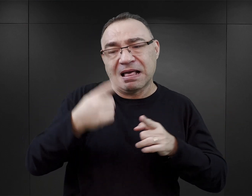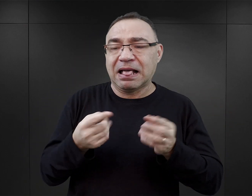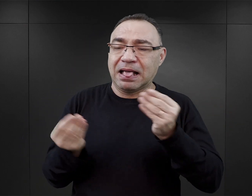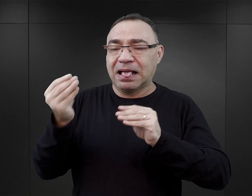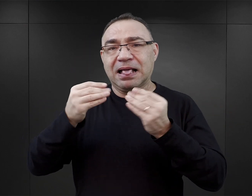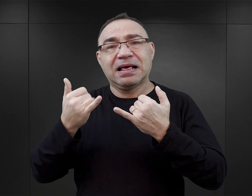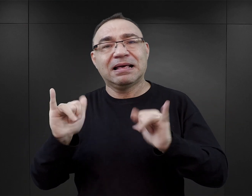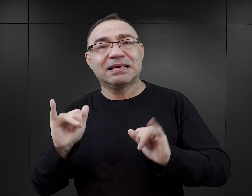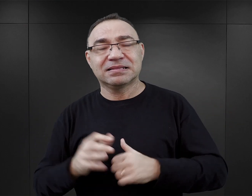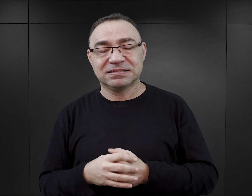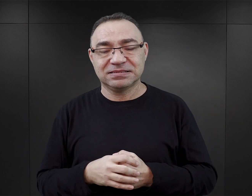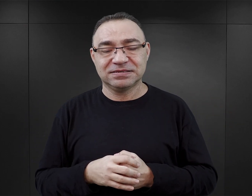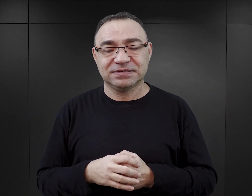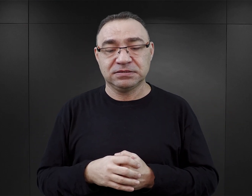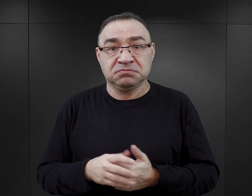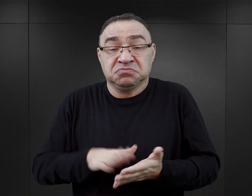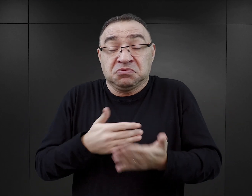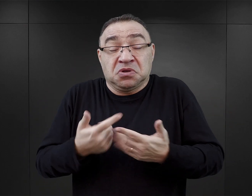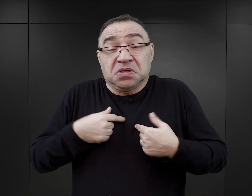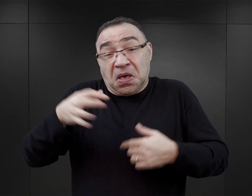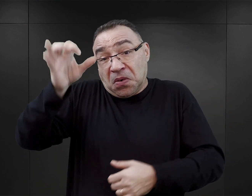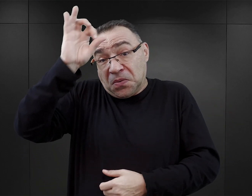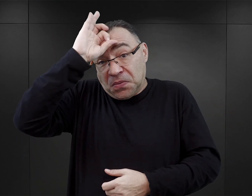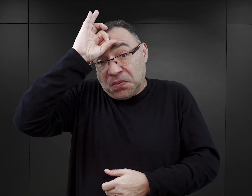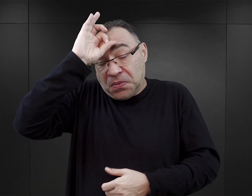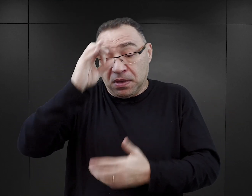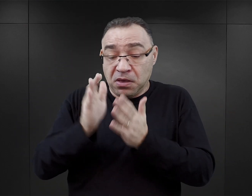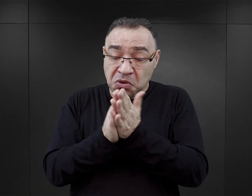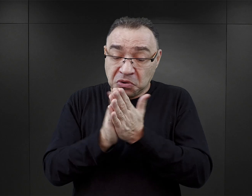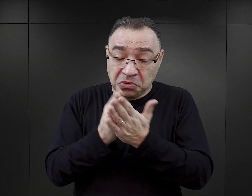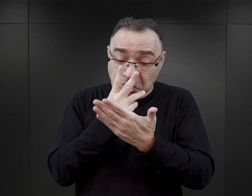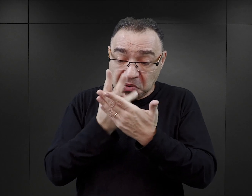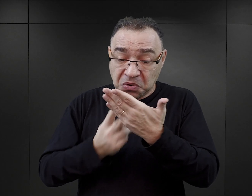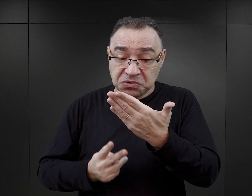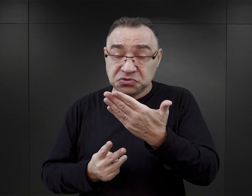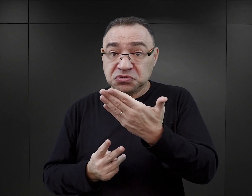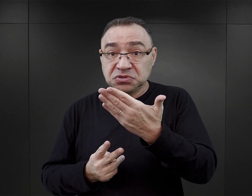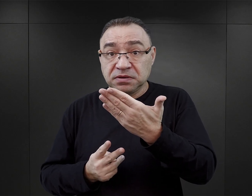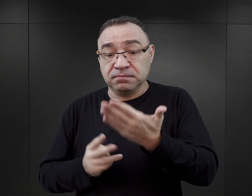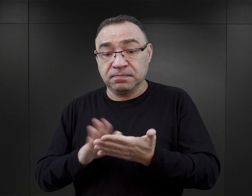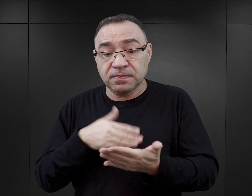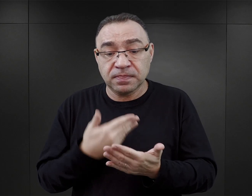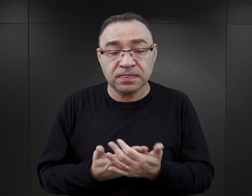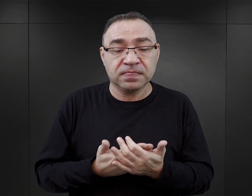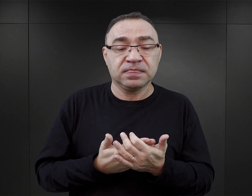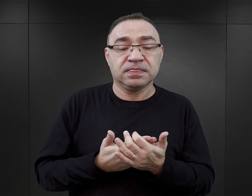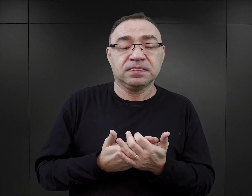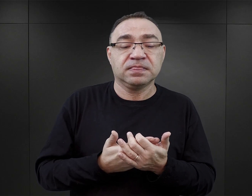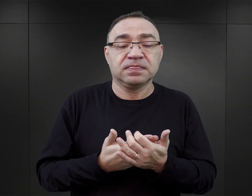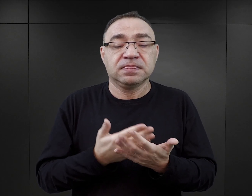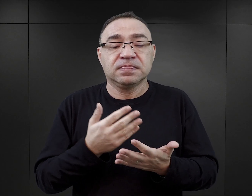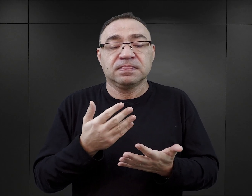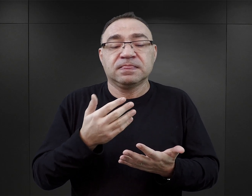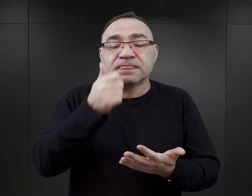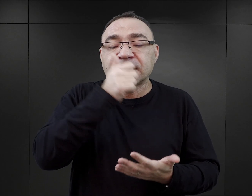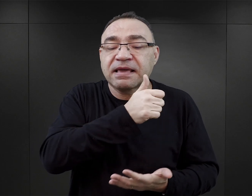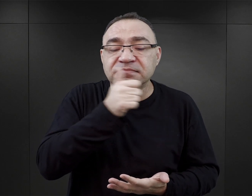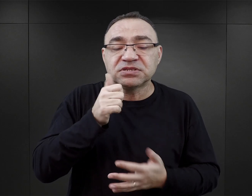W związku z czym niedoświadczony czytelnik, który weźmie do rąk książkę, chociażby „Tatuażysta z Auschwitz”, czy też „Tajemnica z Auschwitz”